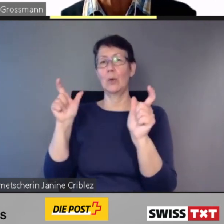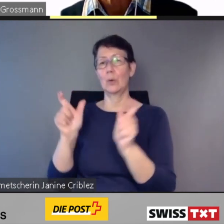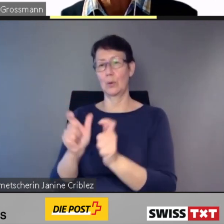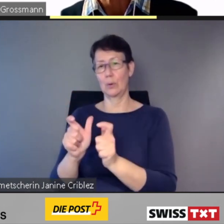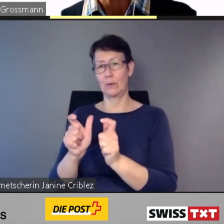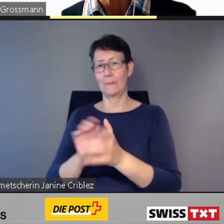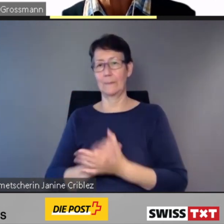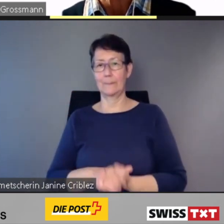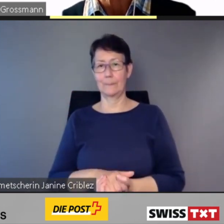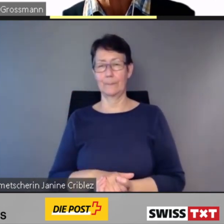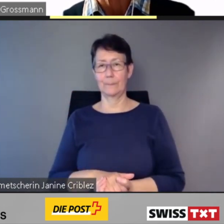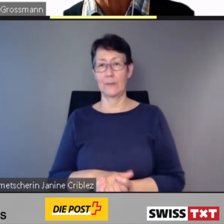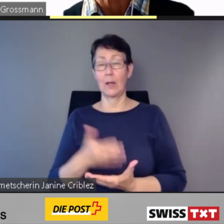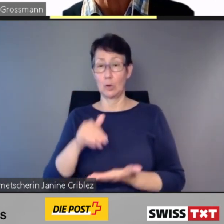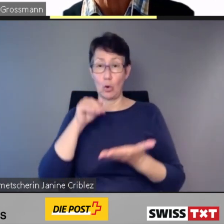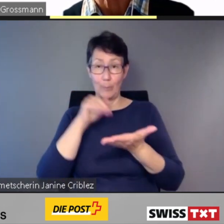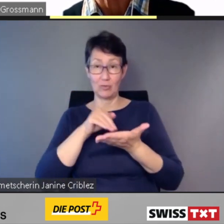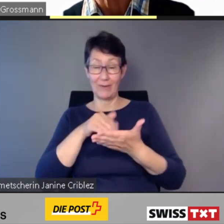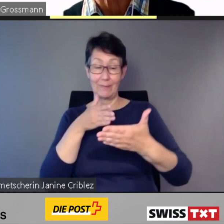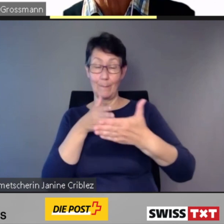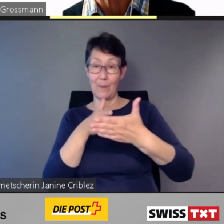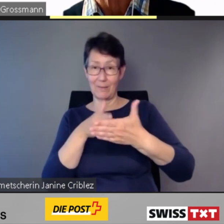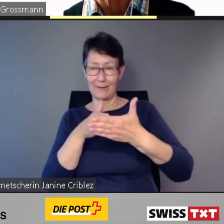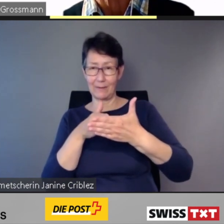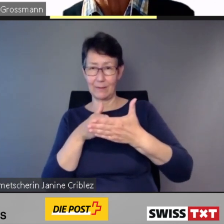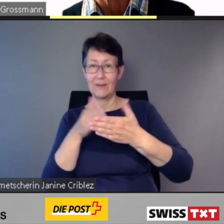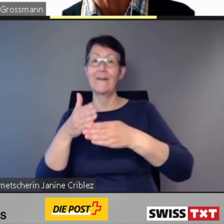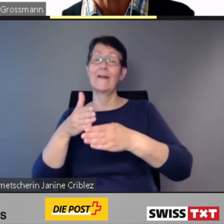und können entweder autonom umfahren